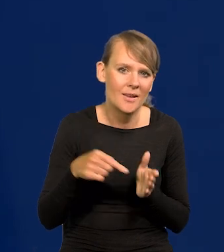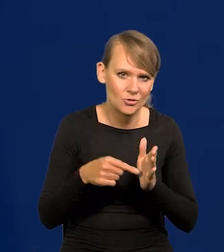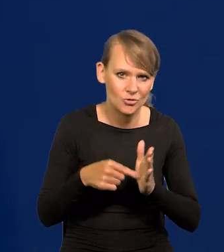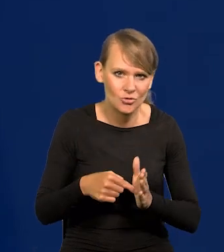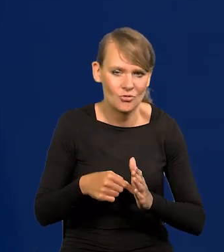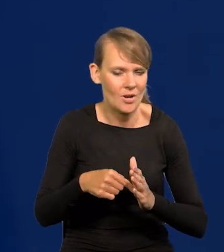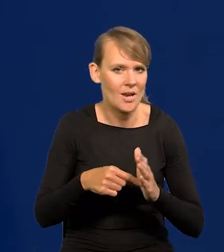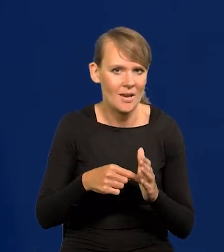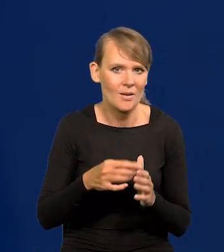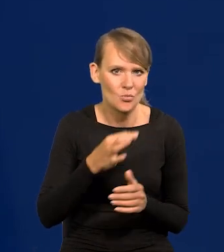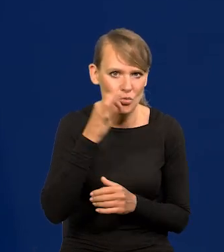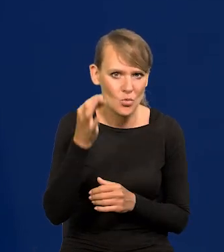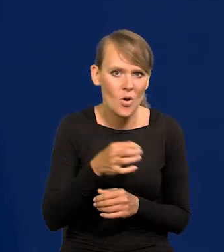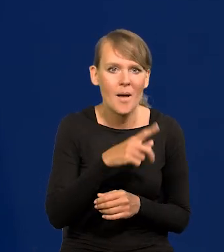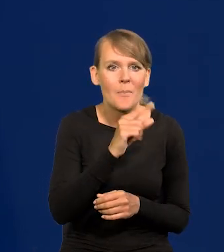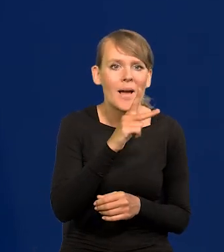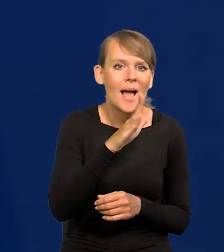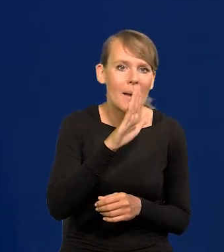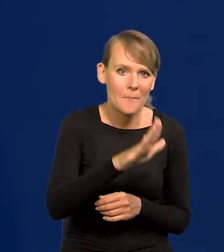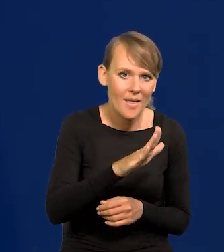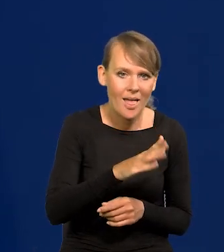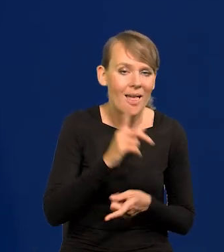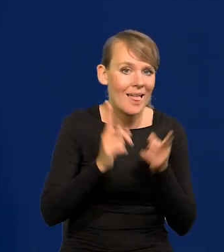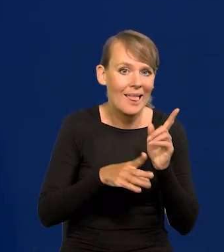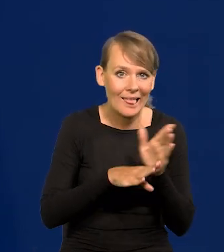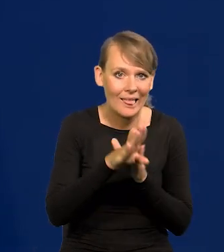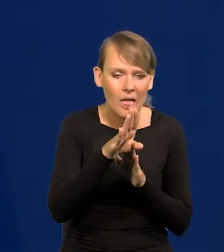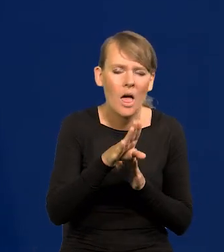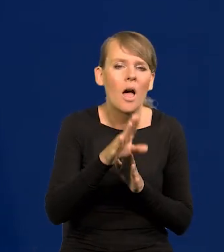czyli że PKB, tempo wzrostu PKB spadnie blisko zera,